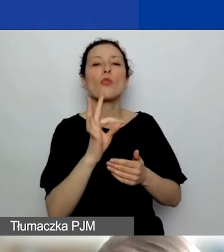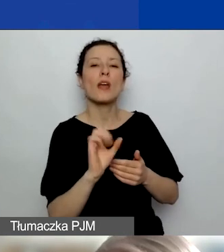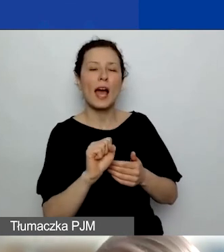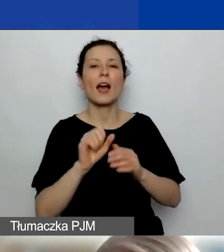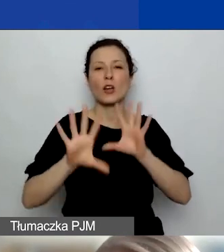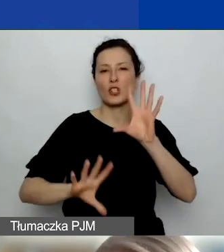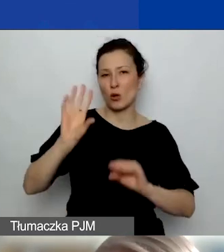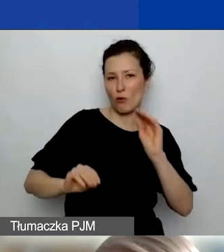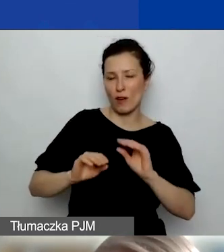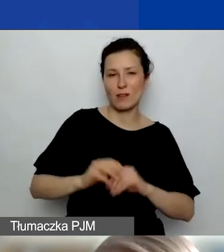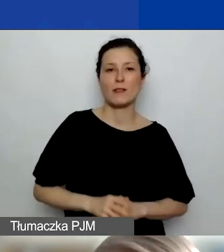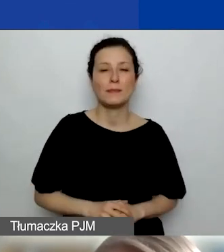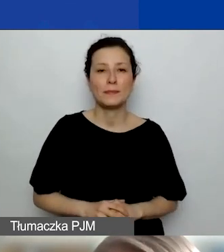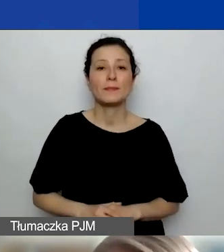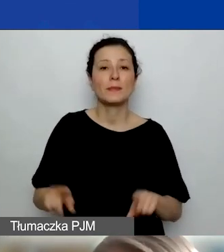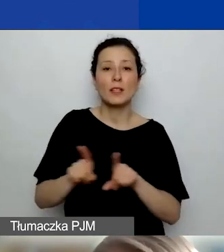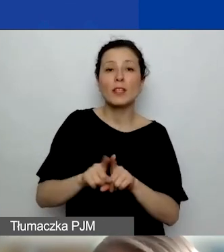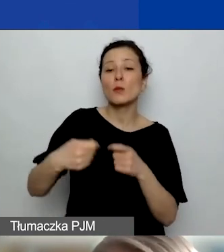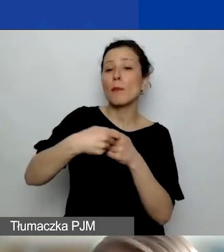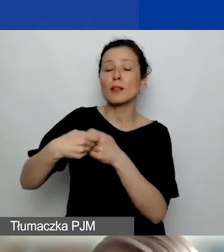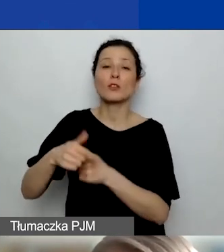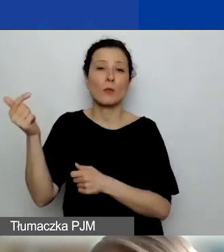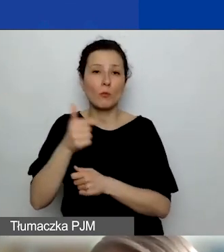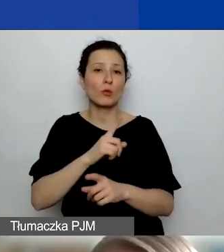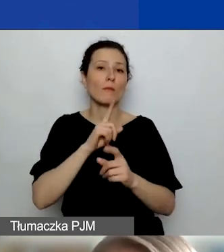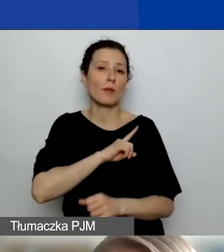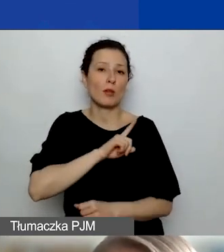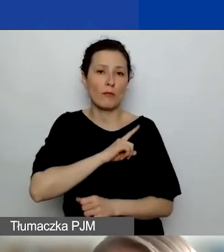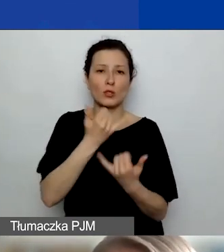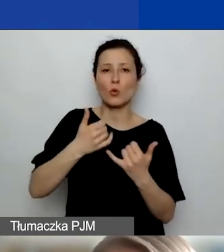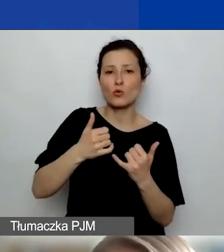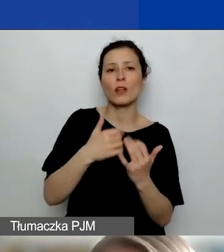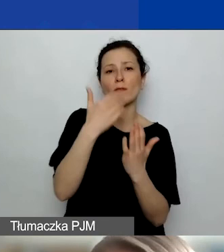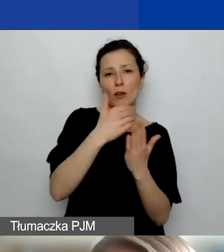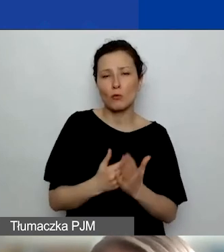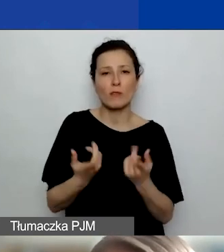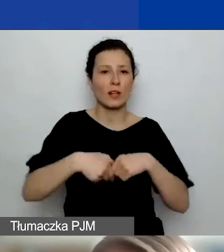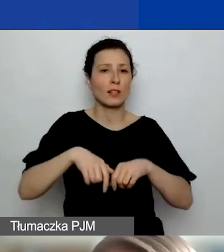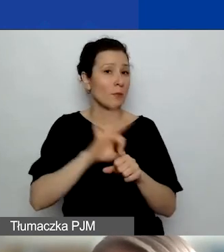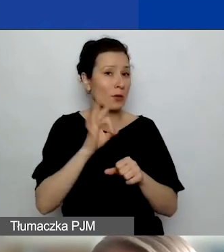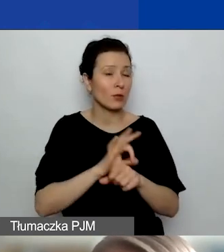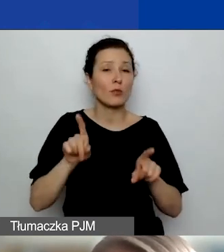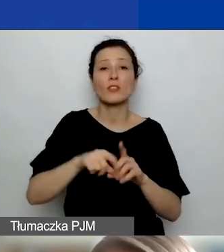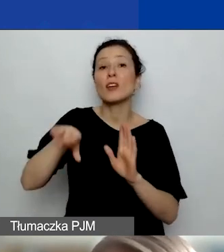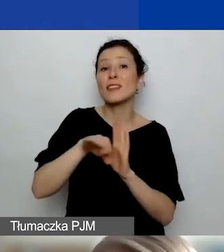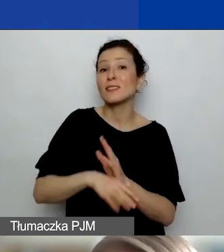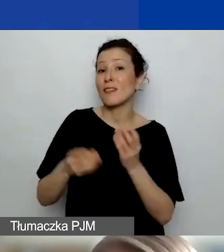różnych zasad dotyczących realizacji projektu i zarządzania finansami. Bardzo zachęcam, żeby ściągnąć sobie ze strony,